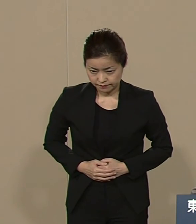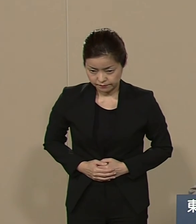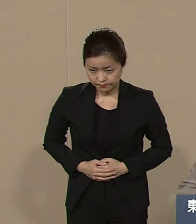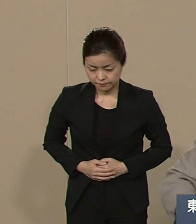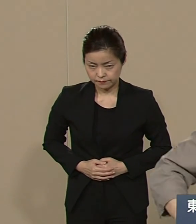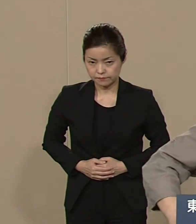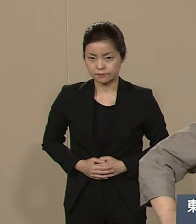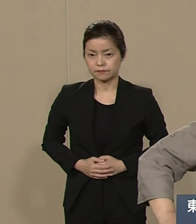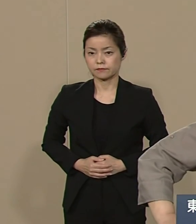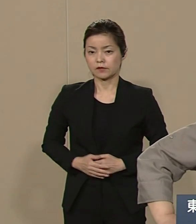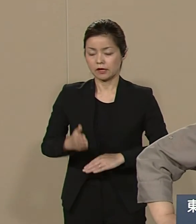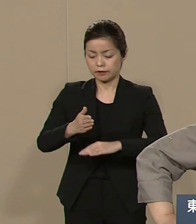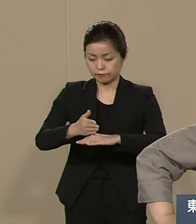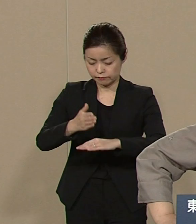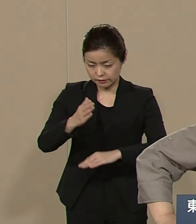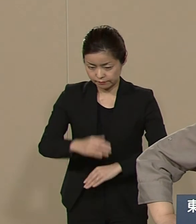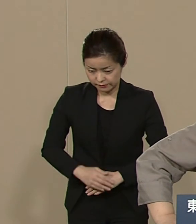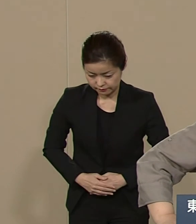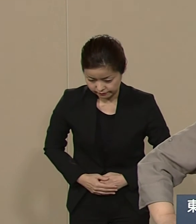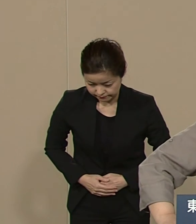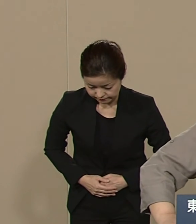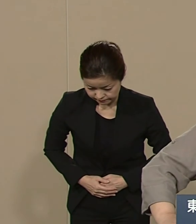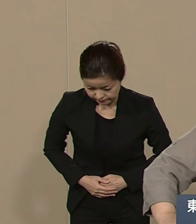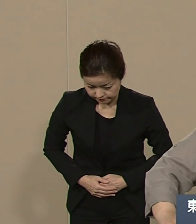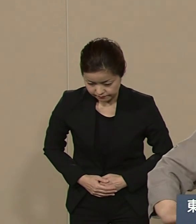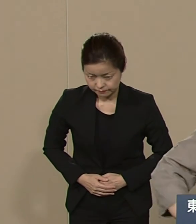ありがとうございました